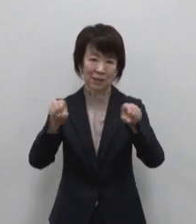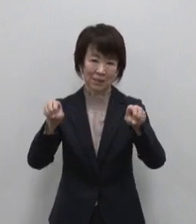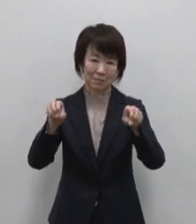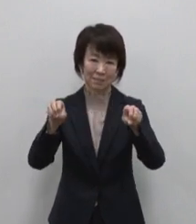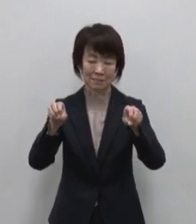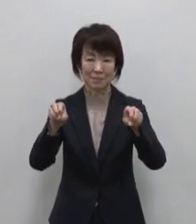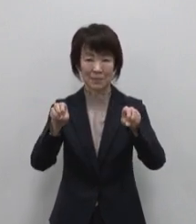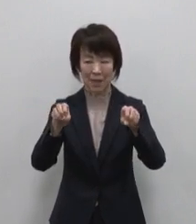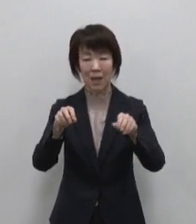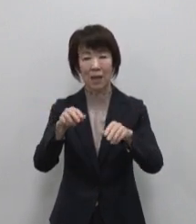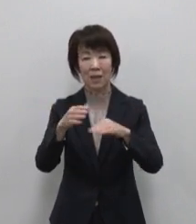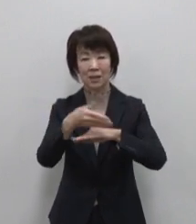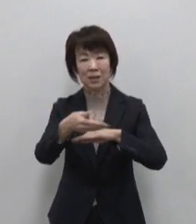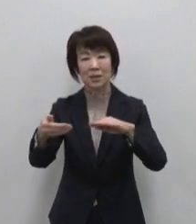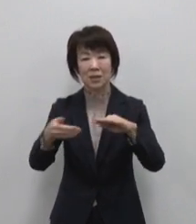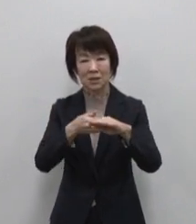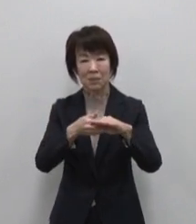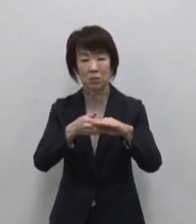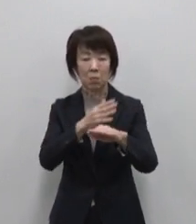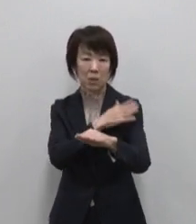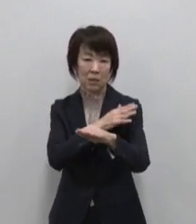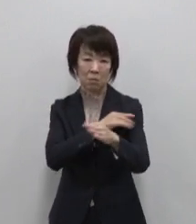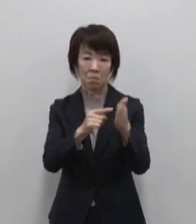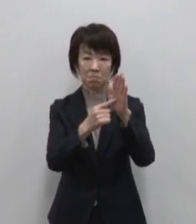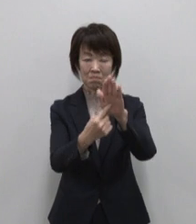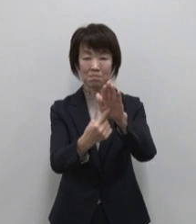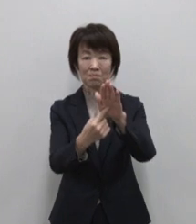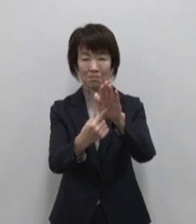島のブランド化に向けて取り組む 事業です